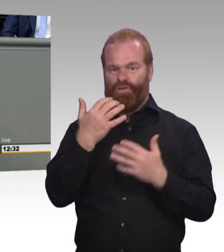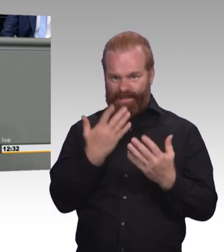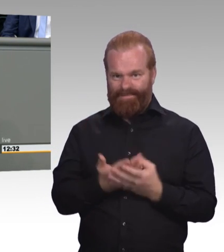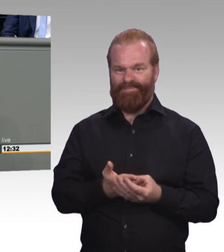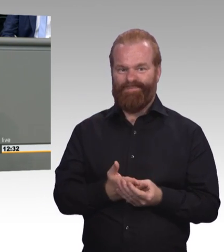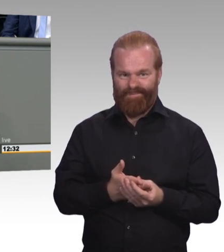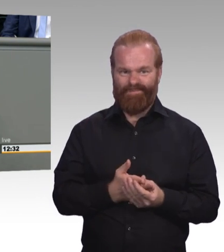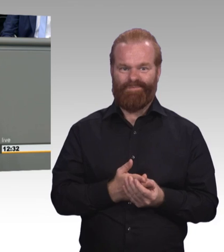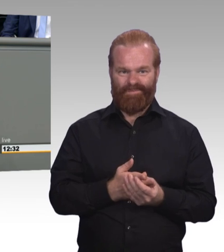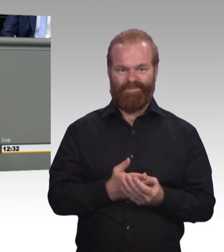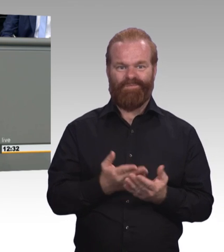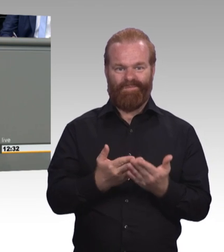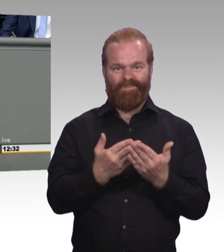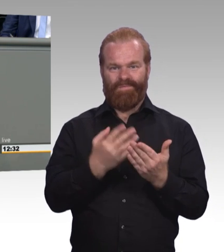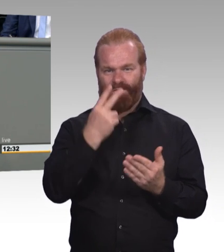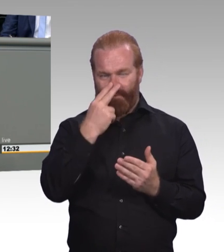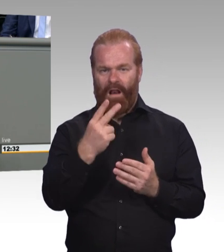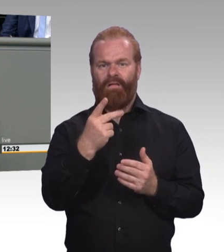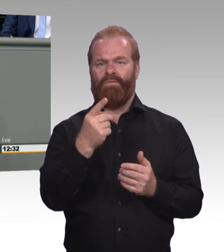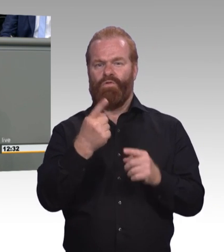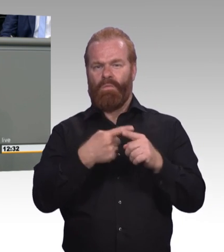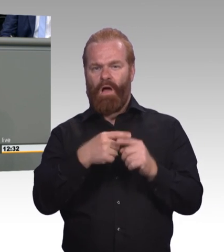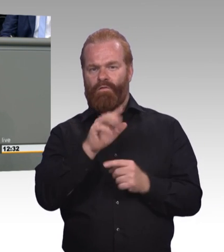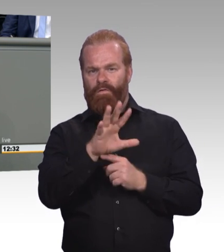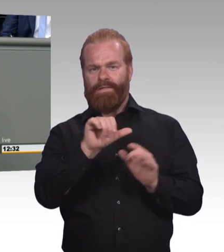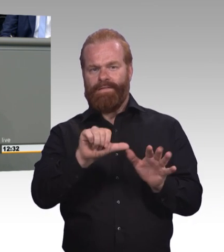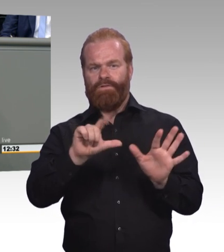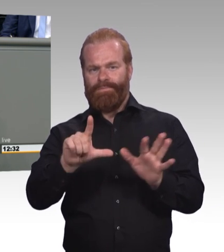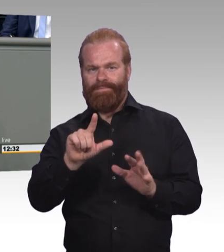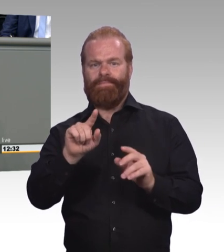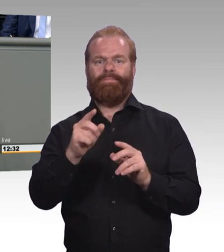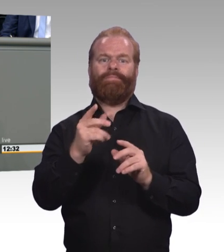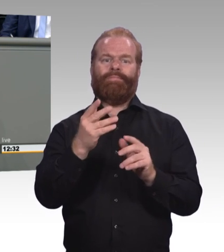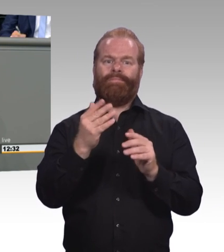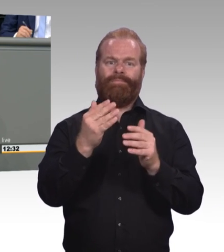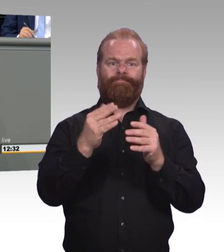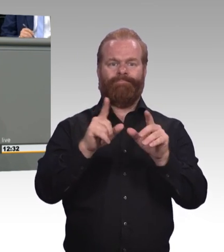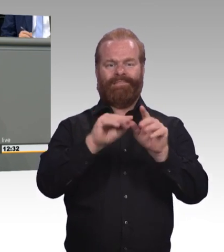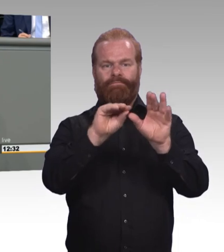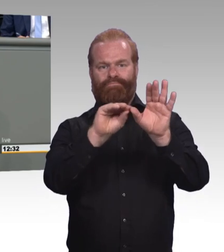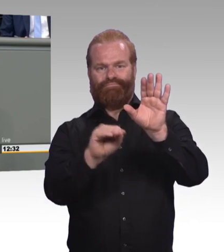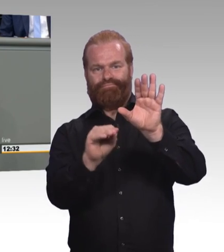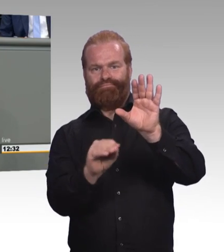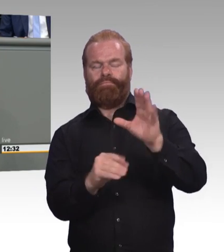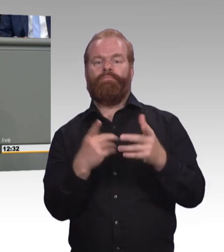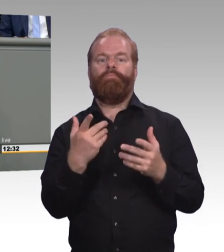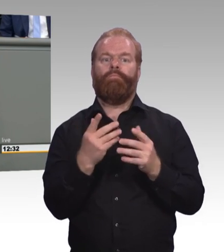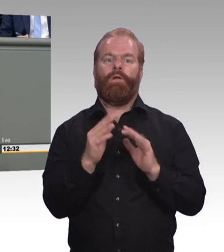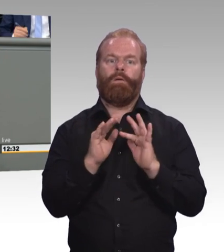Wir wollen das jedenfalls nicht. Weil wir zwei Punkte sehen, mit dieser Benennung. Das eine ist die europäische Perspektive des gemeinsamen Arbeitsmarktes.